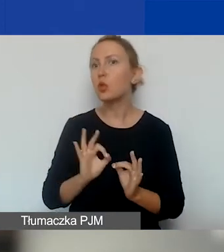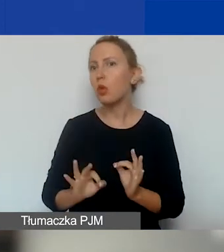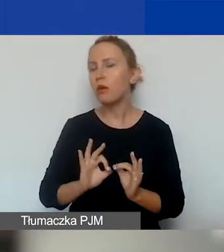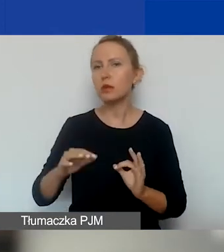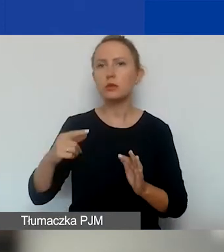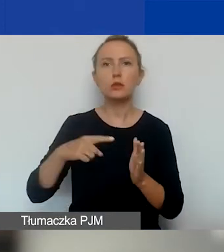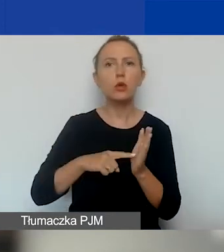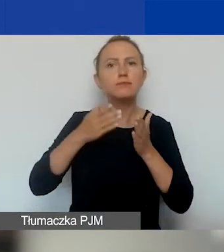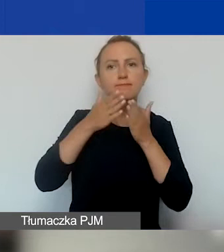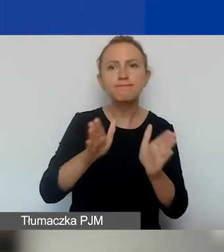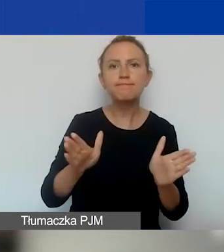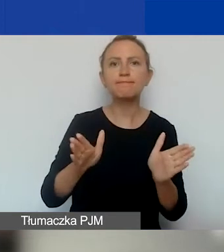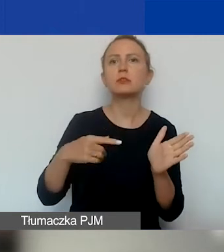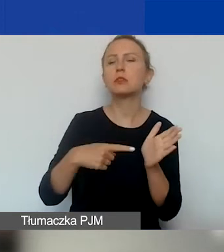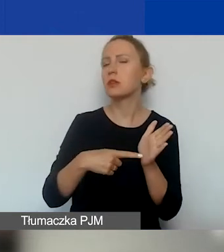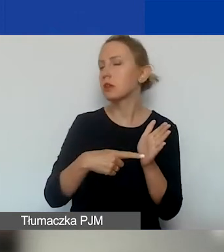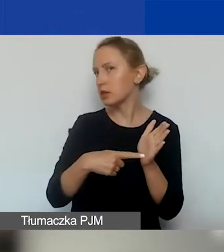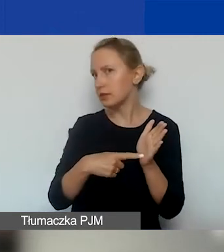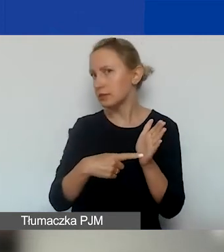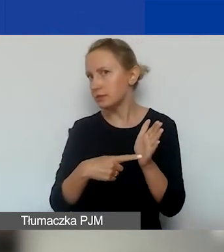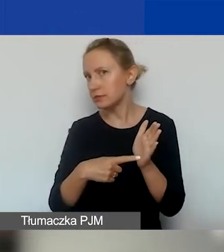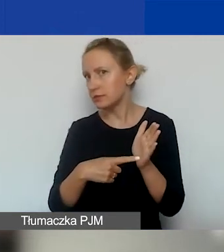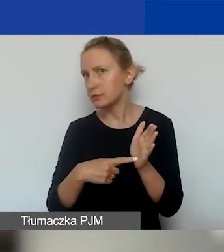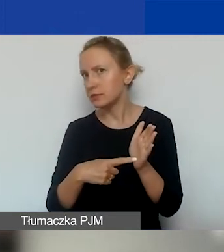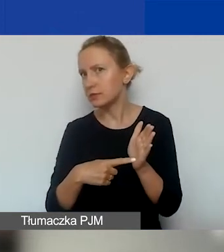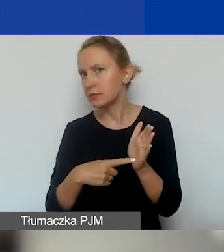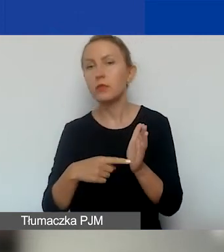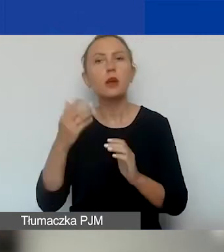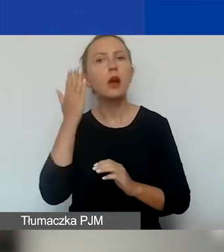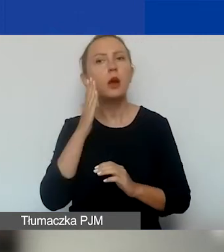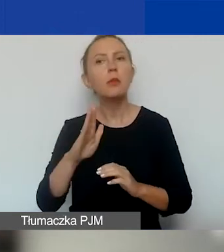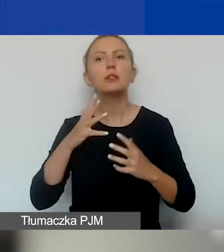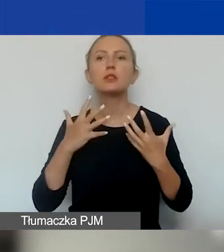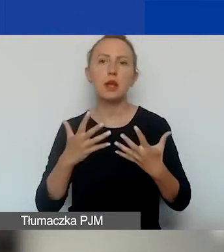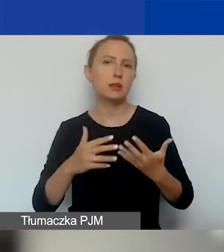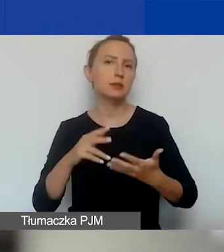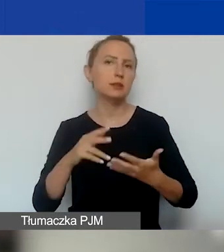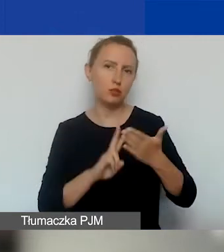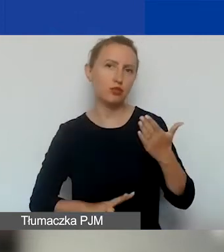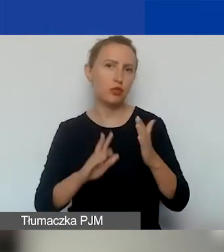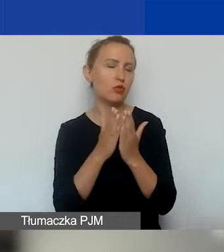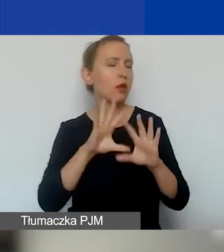w stosunku do konkursu tematycznego. Bardzo zachęcamy do zajrzenia do podręcznika.